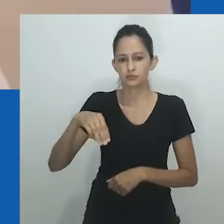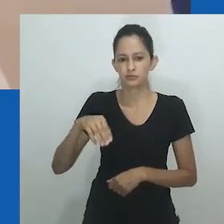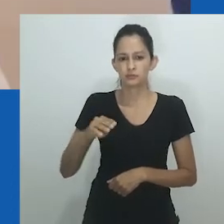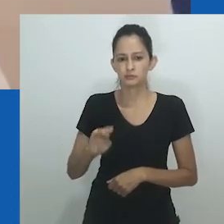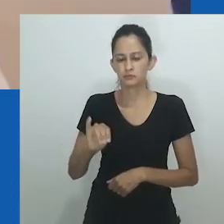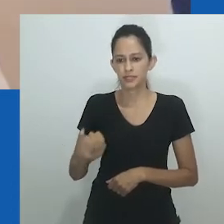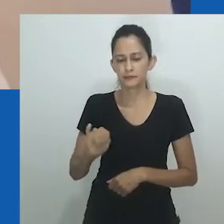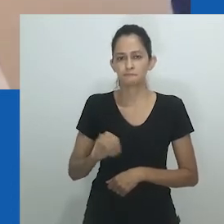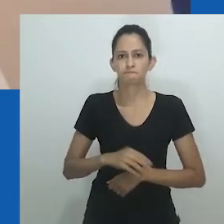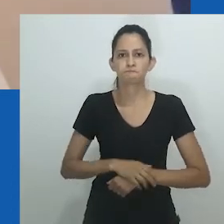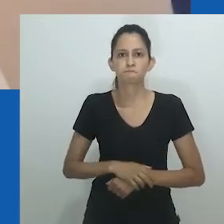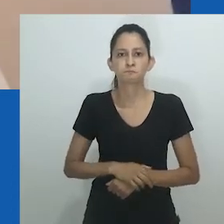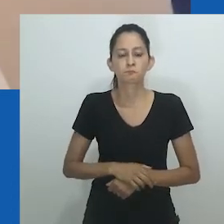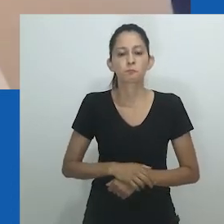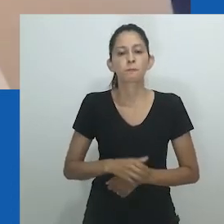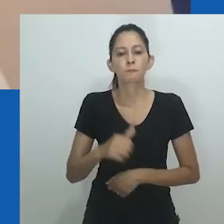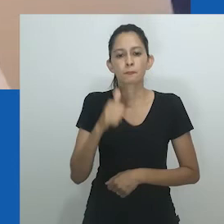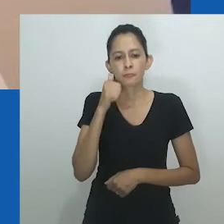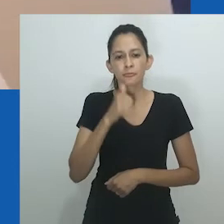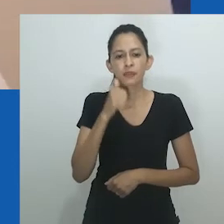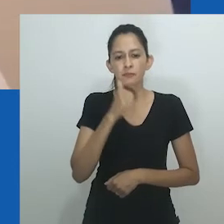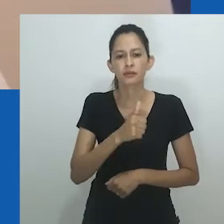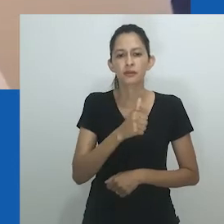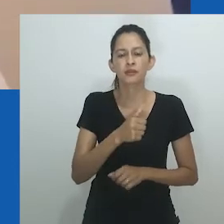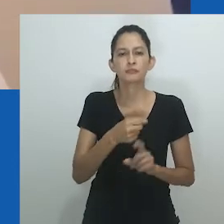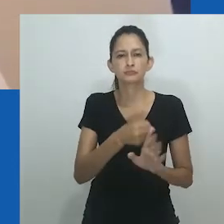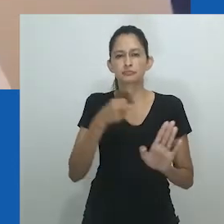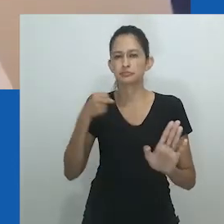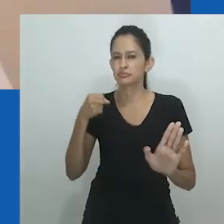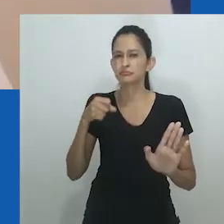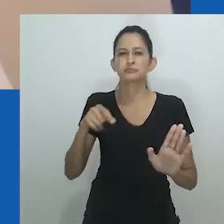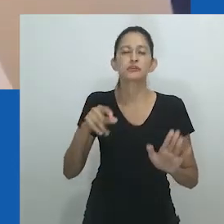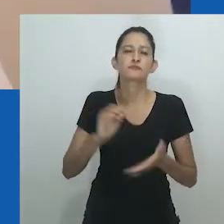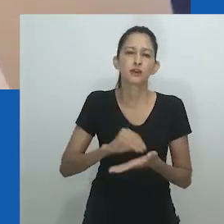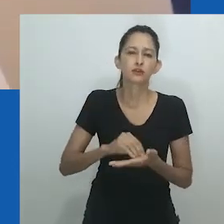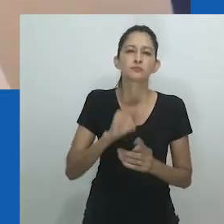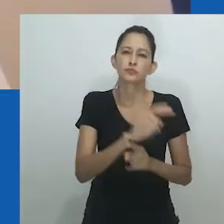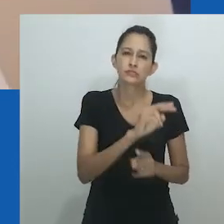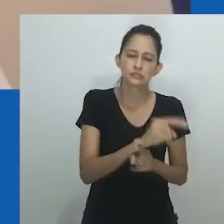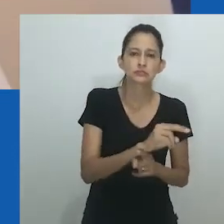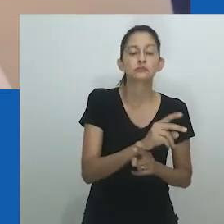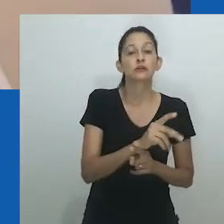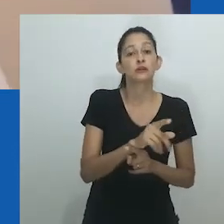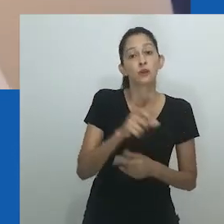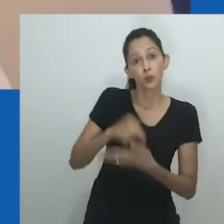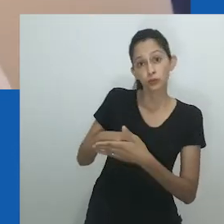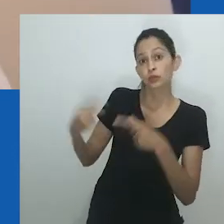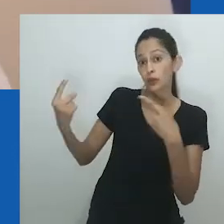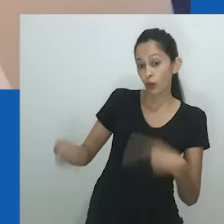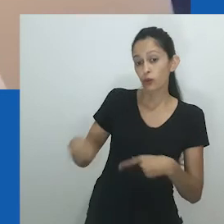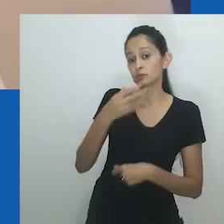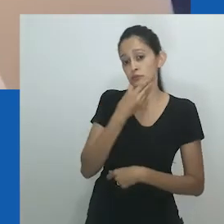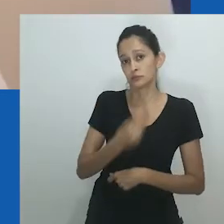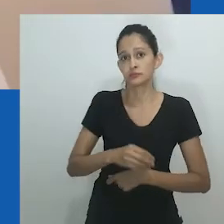A prisão das líderes do Conselho das Mulheres é um marco na história política de Nnobi por várias razões.